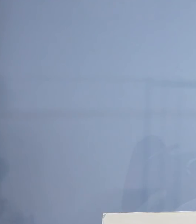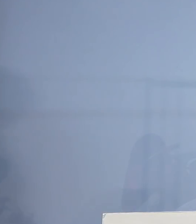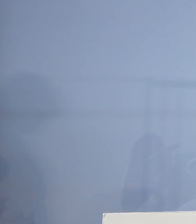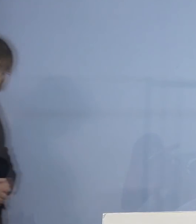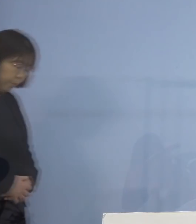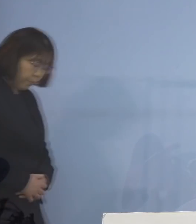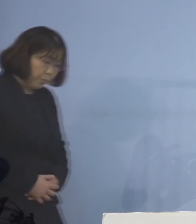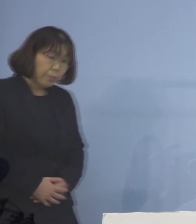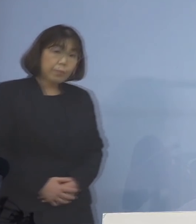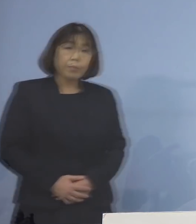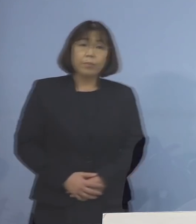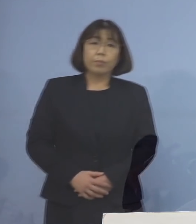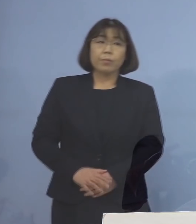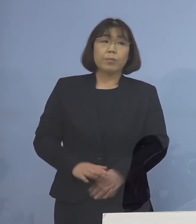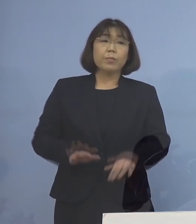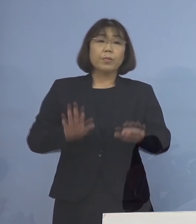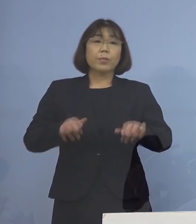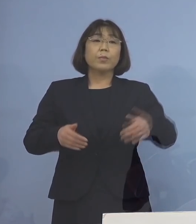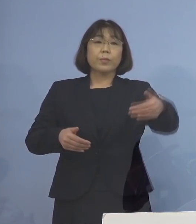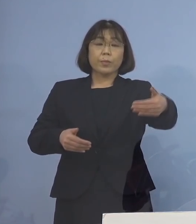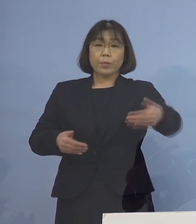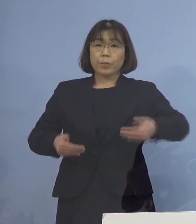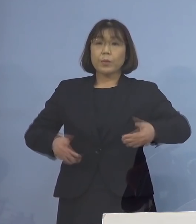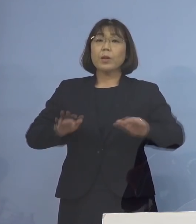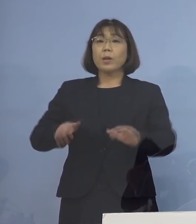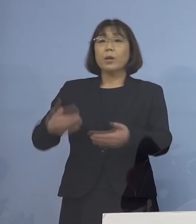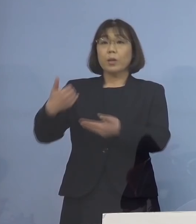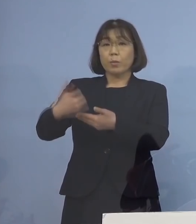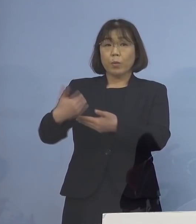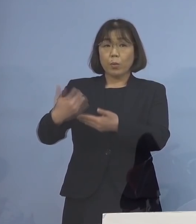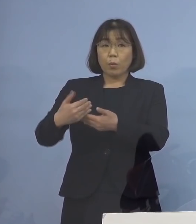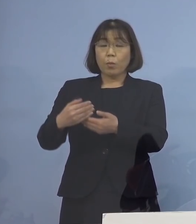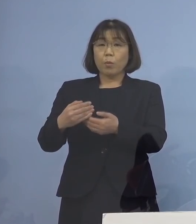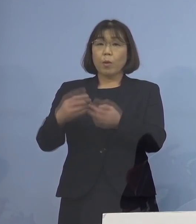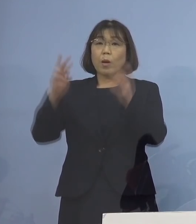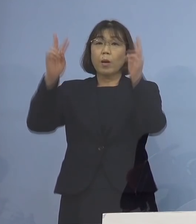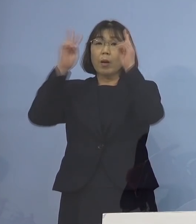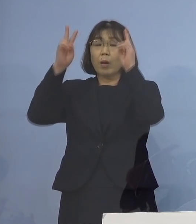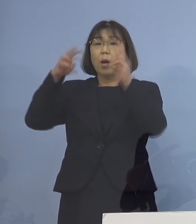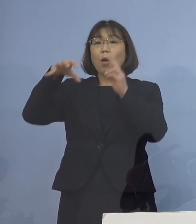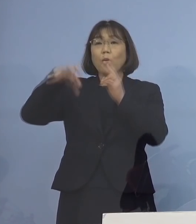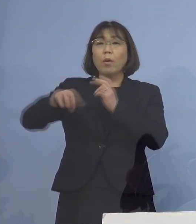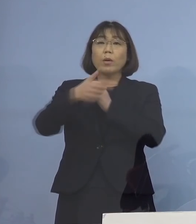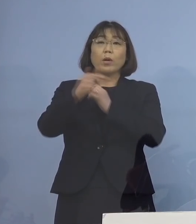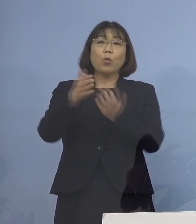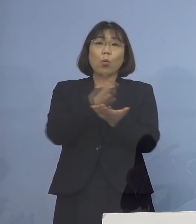（徳島新聞社） 今のお話なんですが 事業所にもいろいろ 種類があると思うんですが